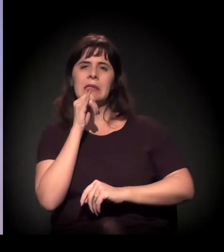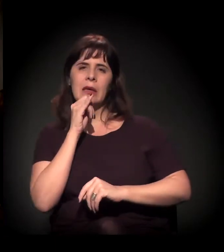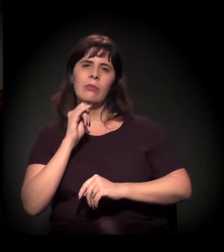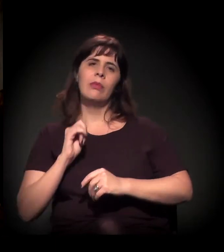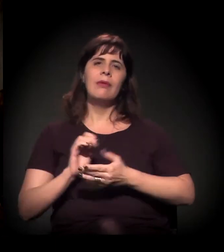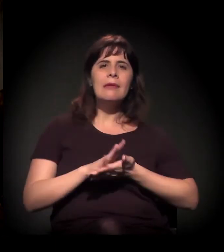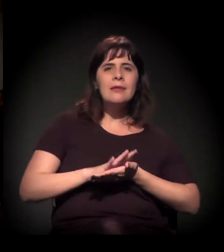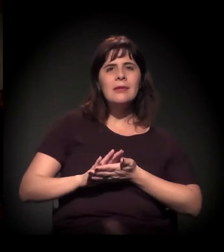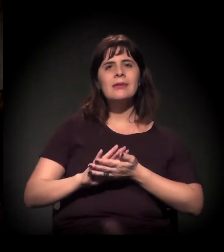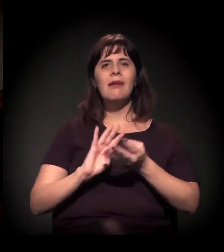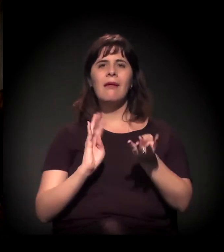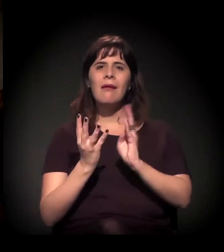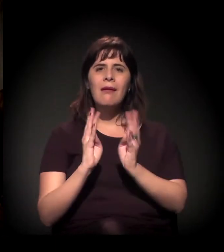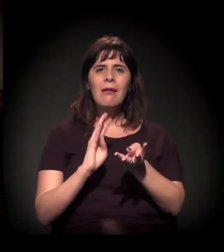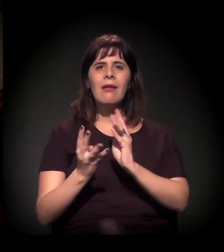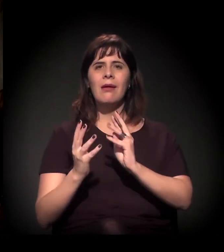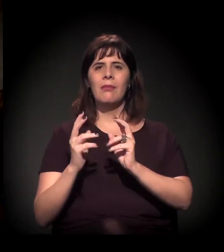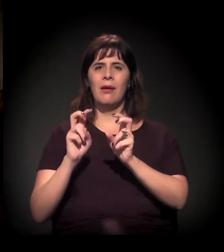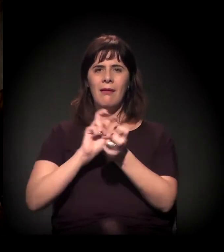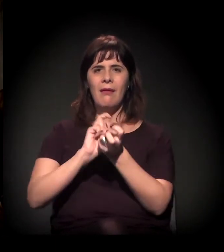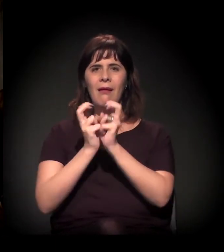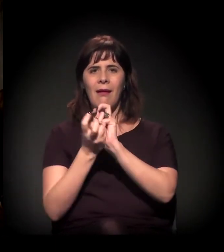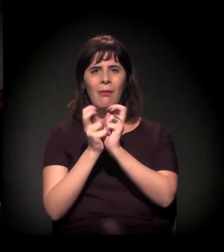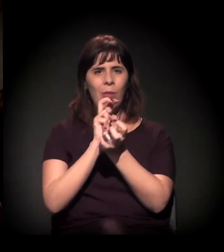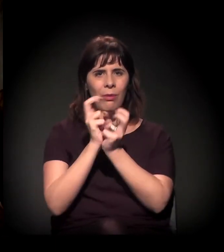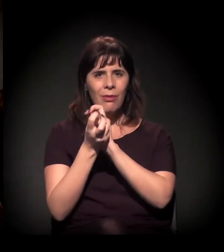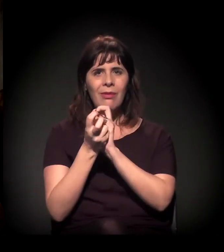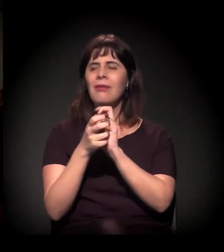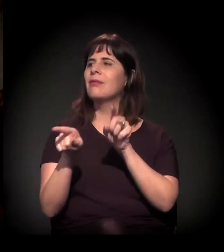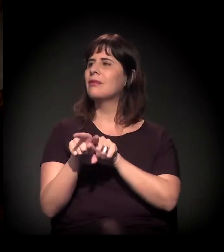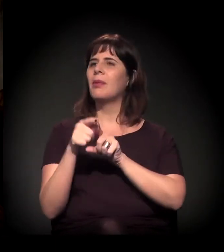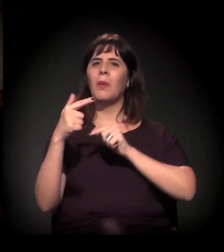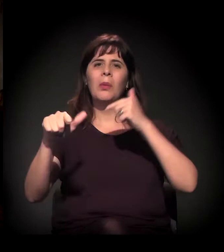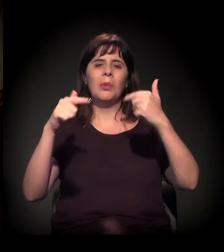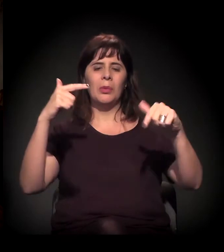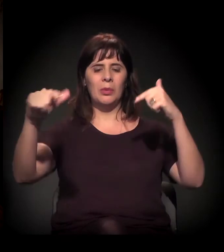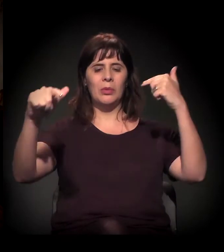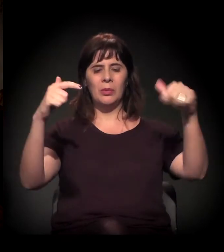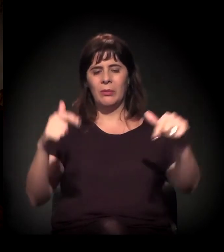Não sei se você trouxe alguma coisa aqui da A Craco Resiste. Isso aqui é vídeo de vocês?